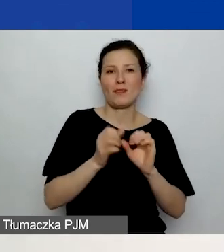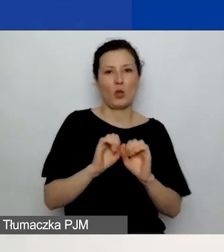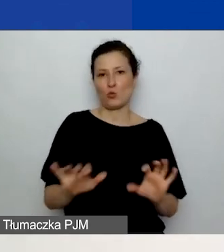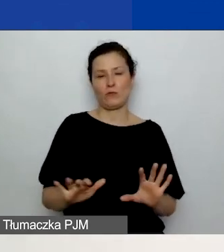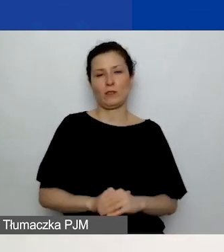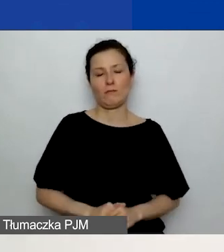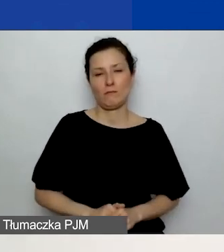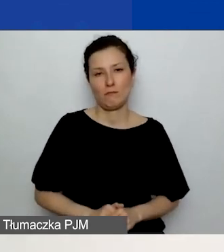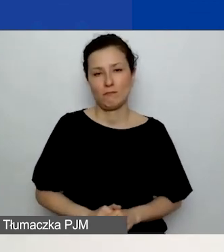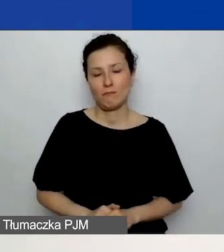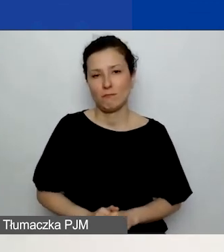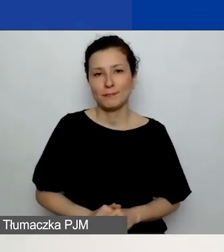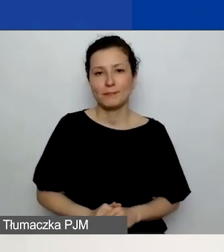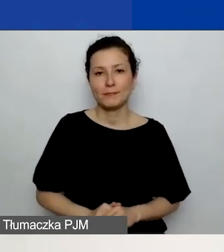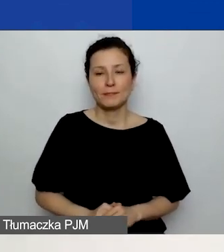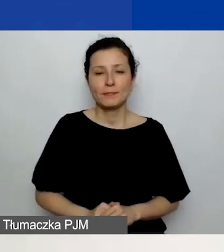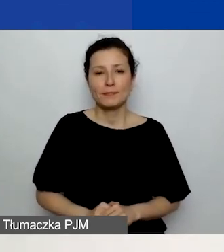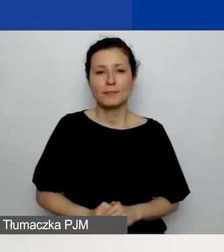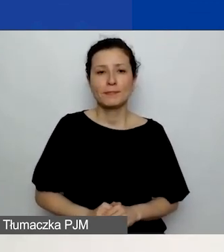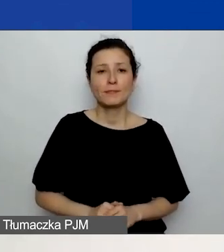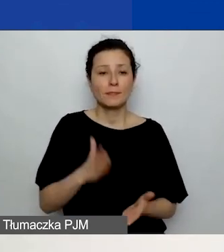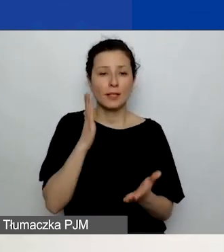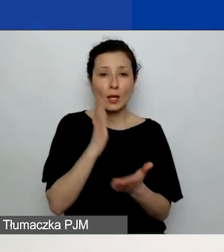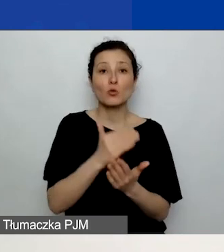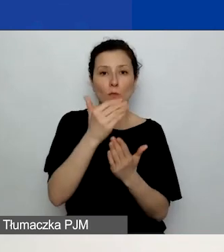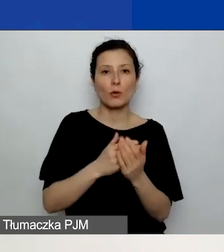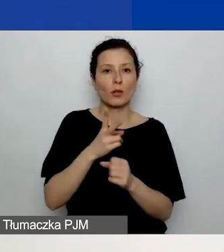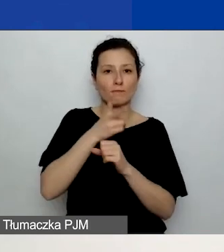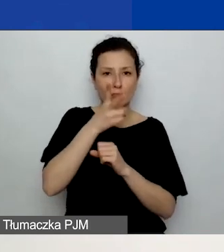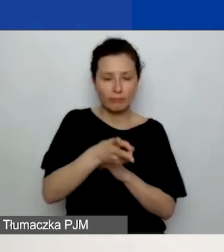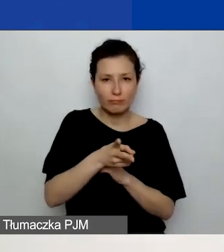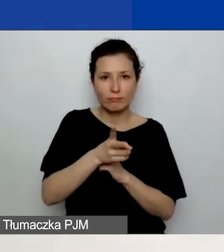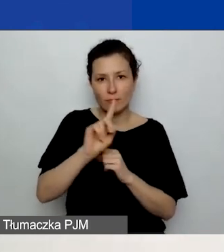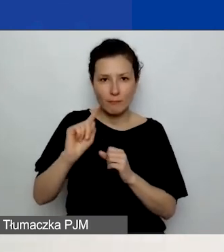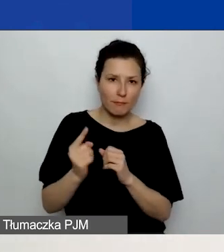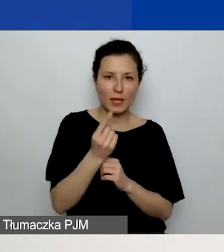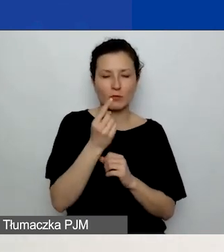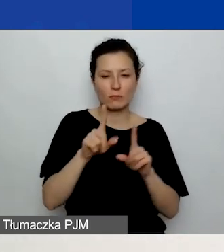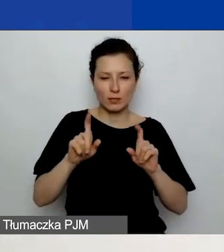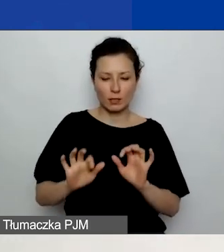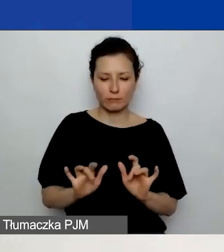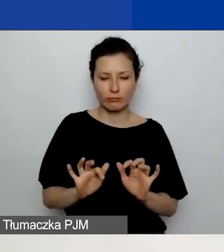W momencie, gdy wejdziecie do generatora po raz pierwszy i zaczynacie wypełniać dane,